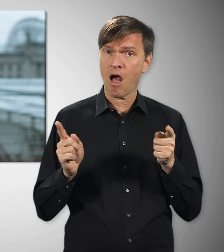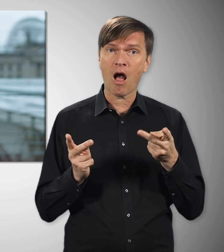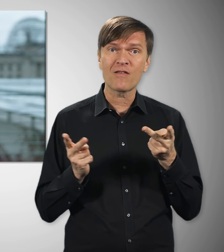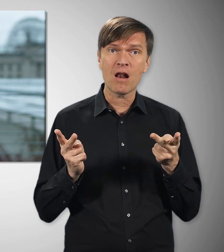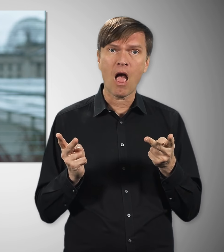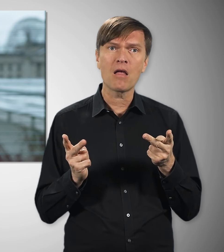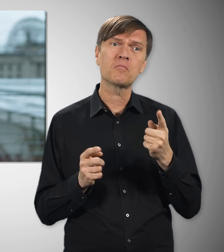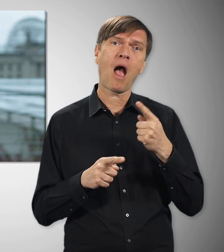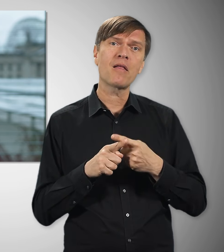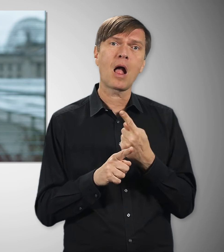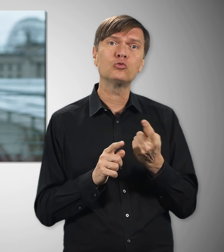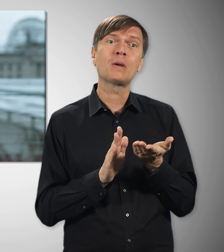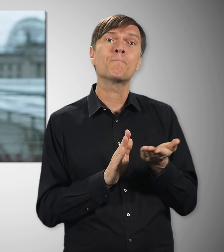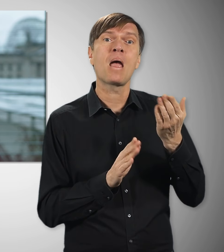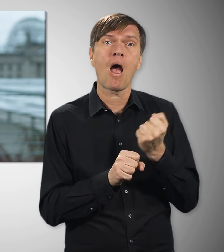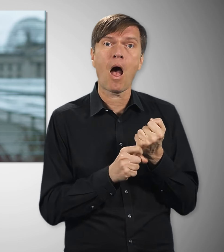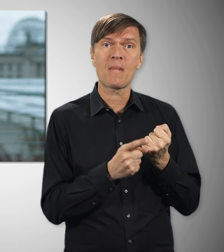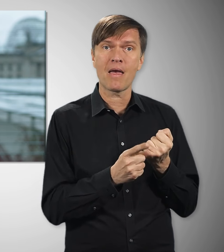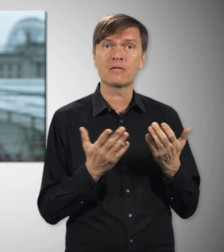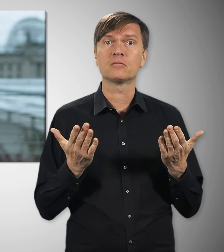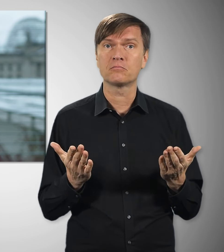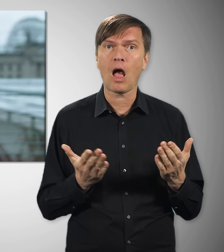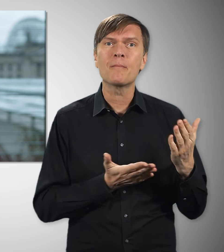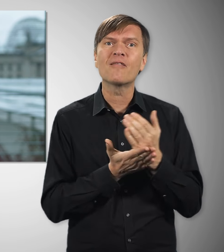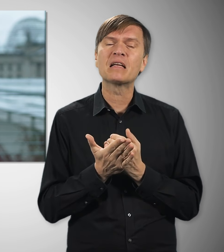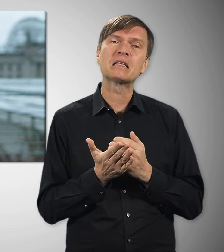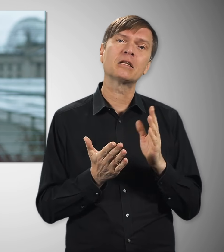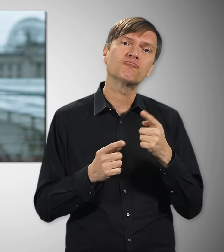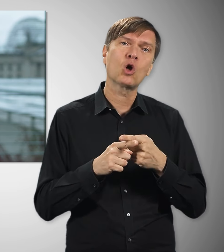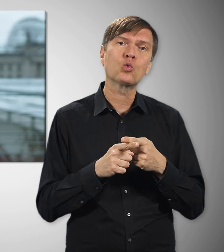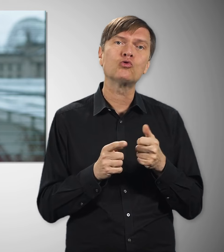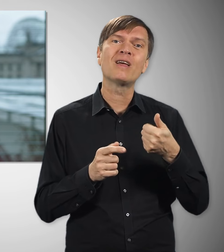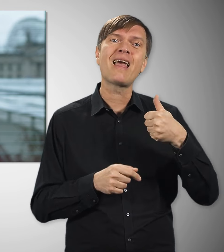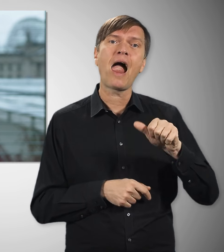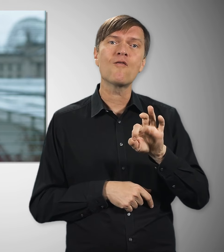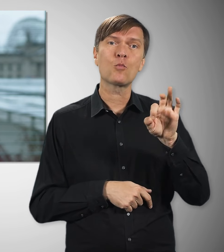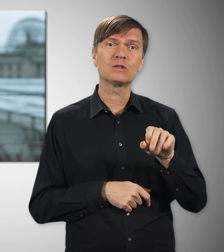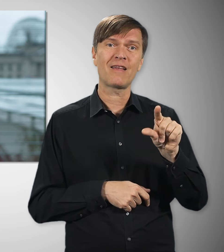arbeiten im Schnitt fast anderthalb Stunden länger pro Woche – verdienen aber im Schnitt elf Prozent weniger